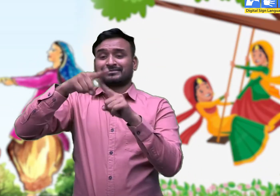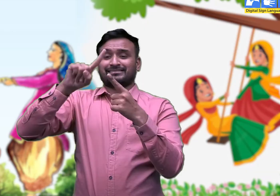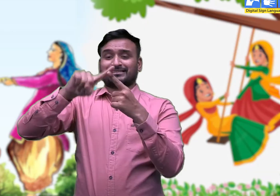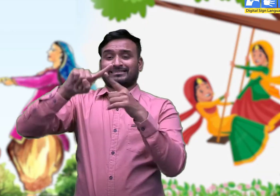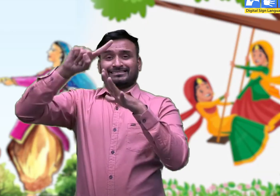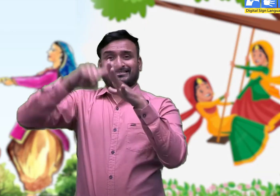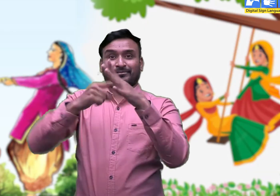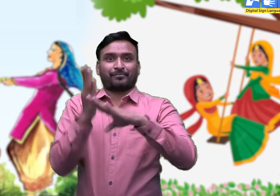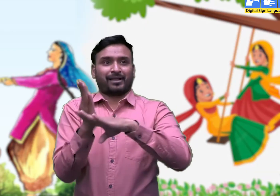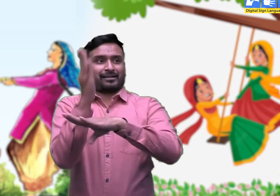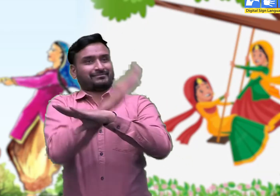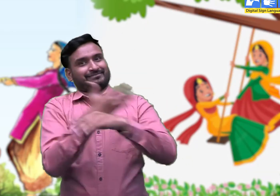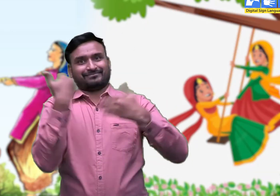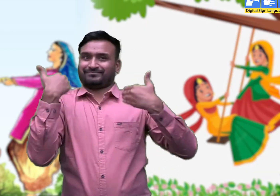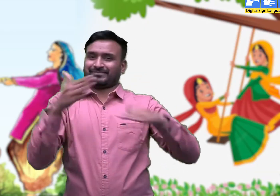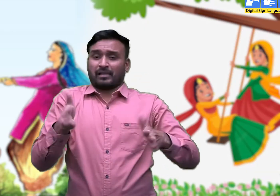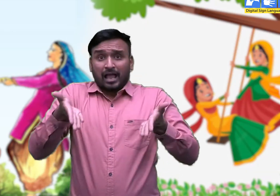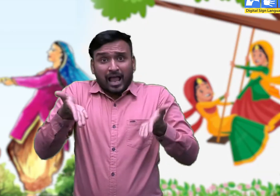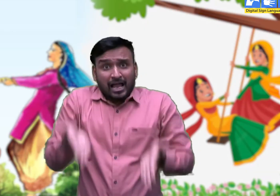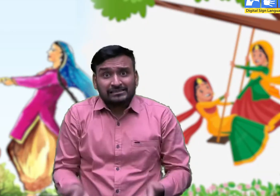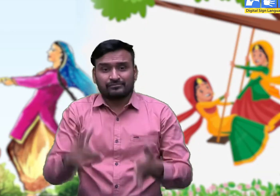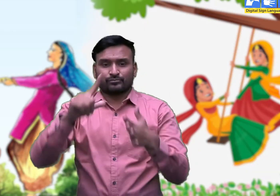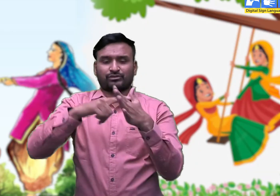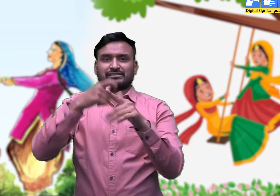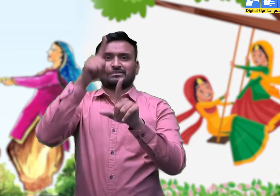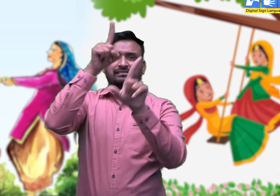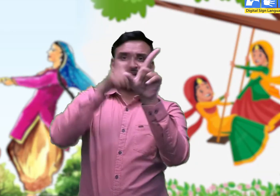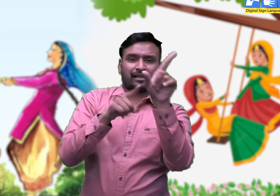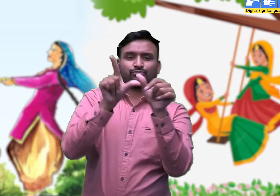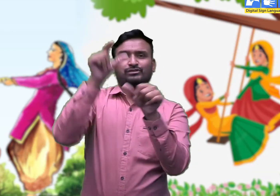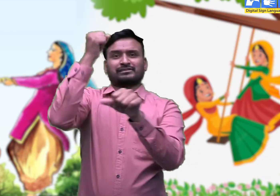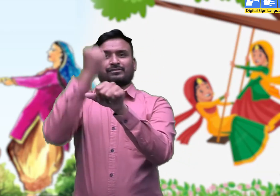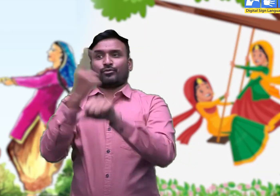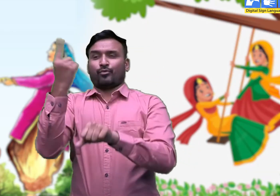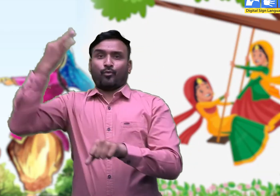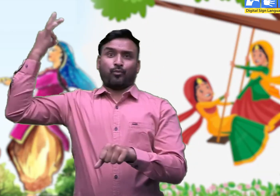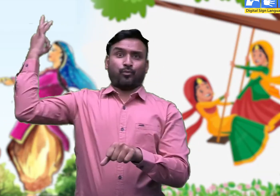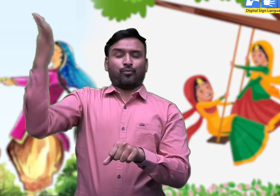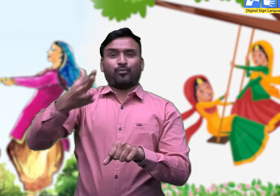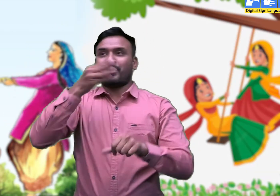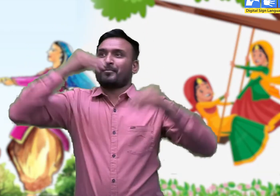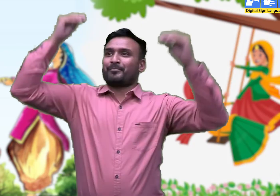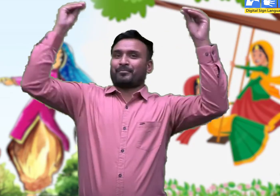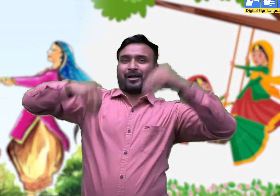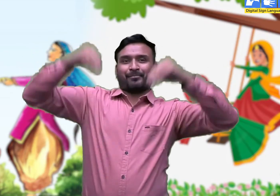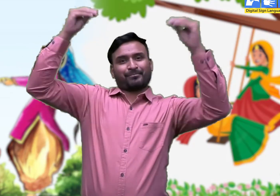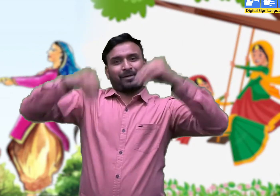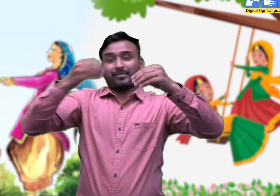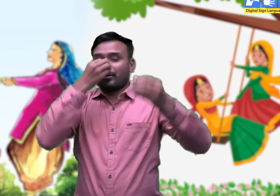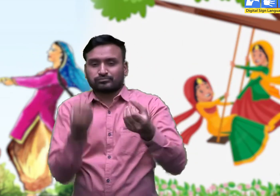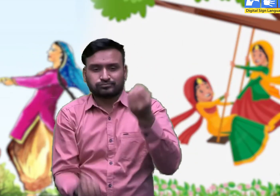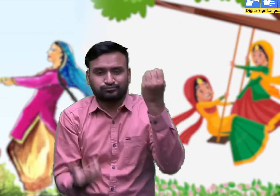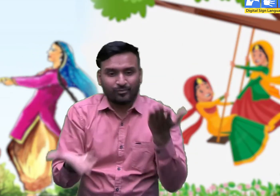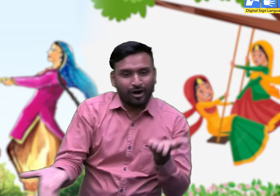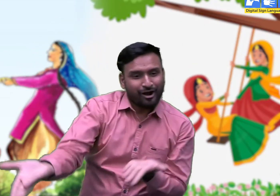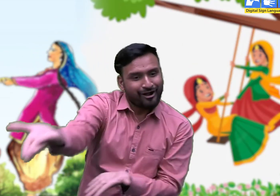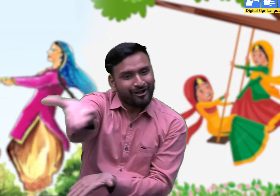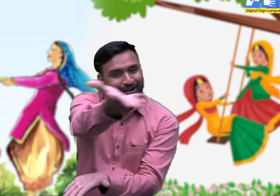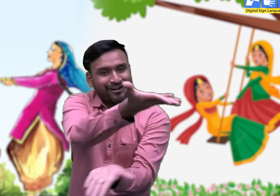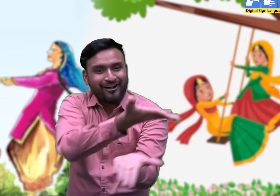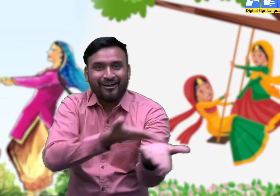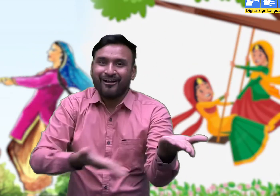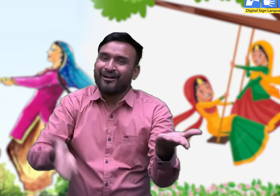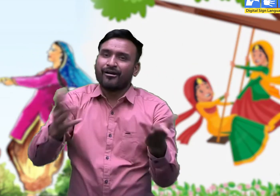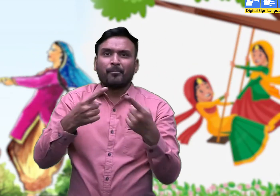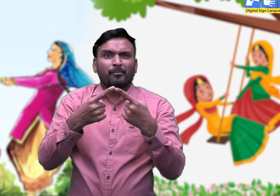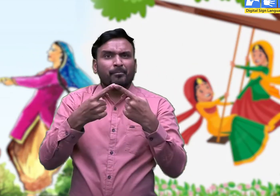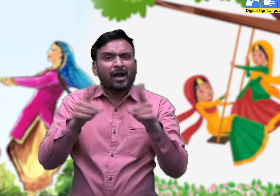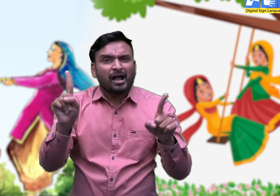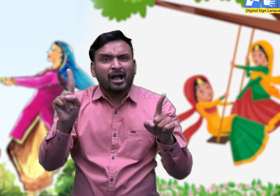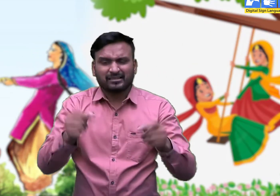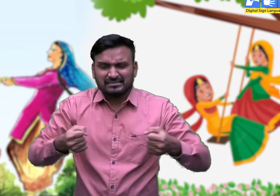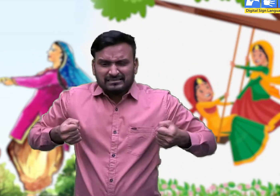कब आवेगी तीज सखी री बाट मैं देखूं आवण की ,